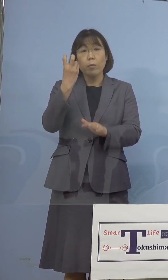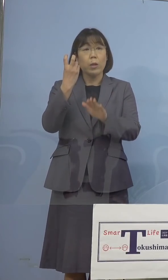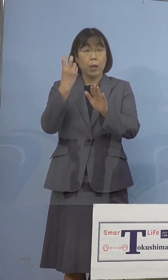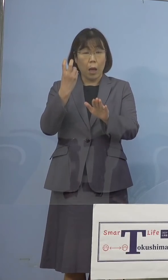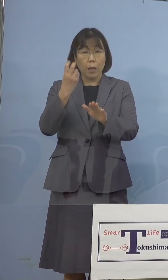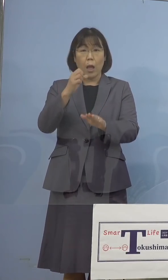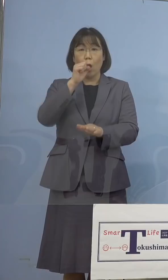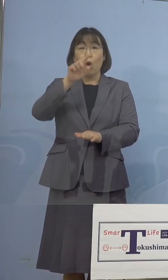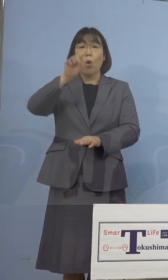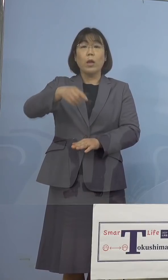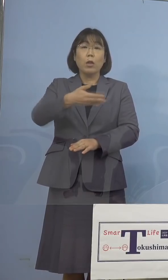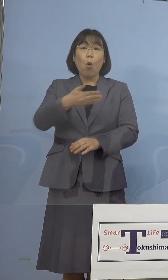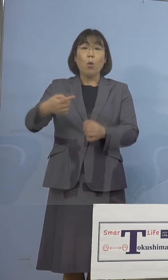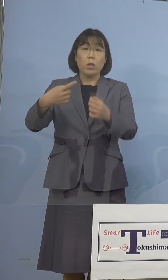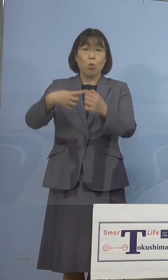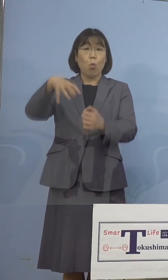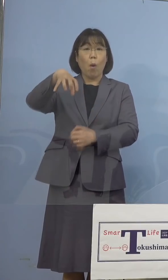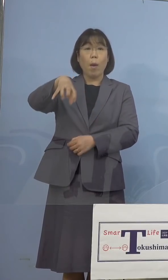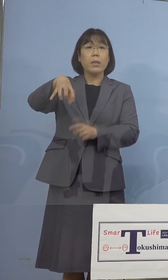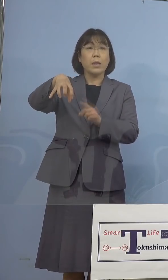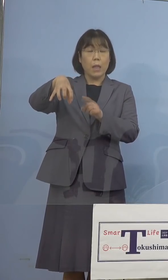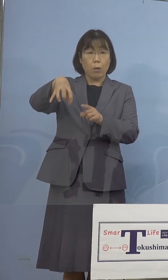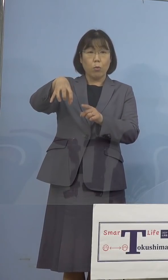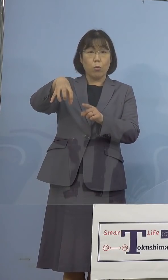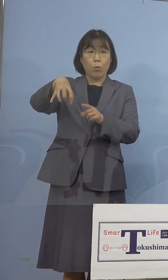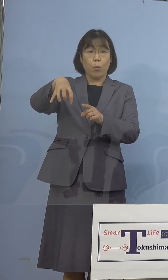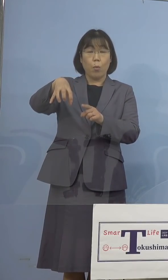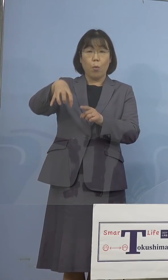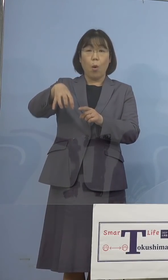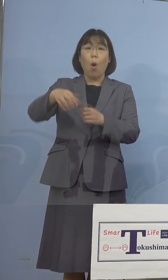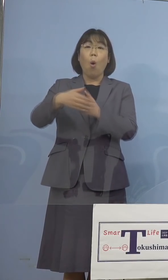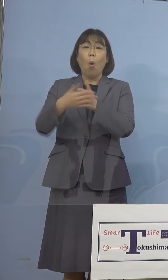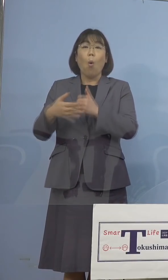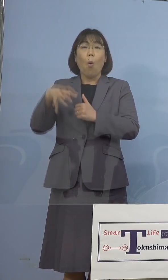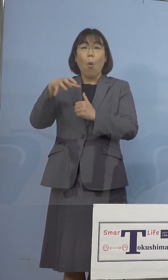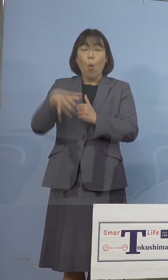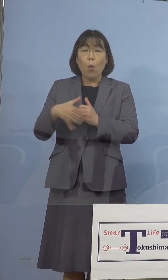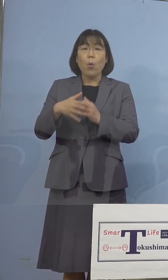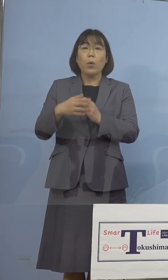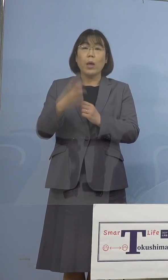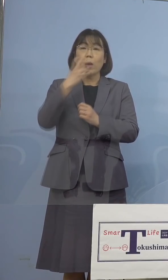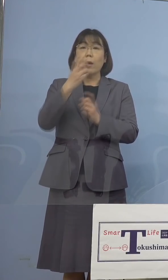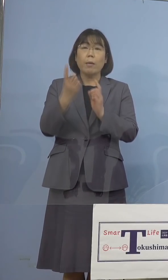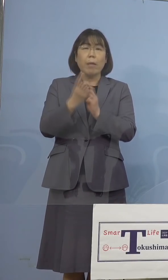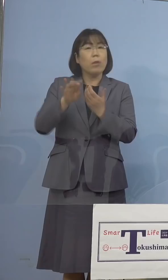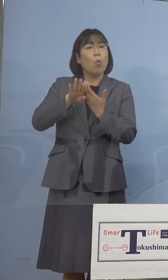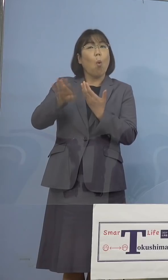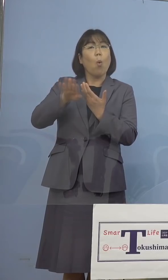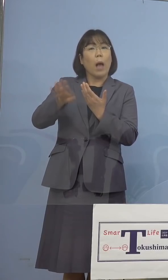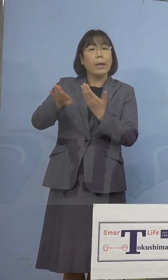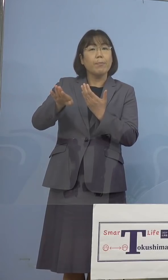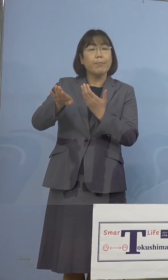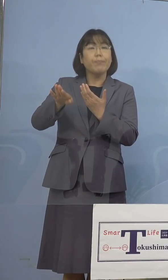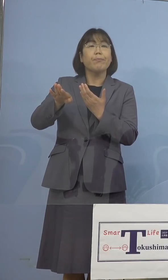吉野川市役所において、保健所の 検査対象外、つまり検査対象は